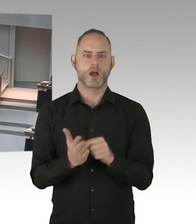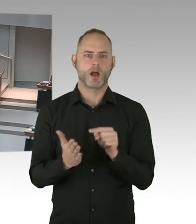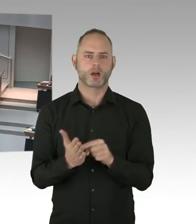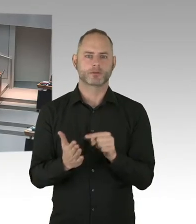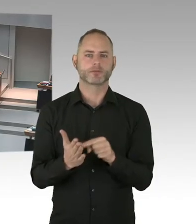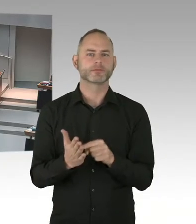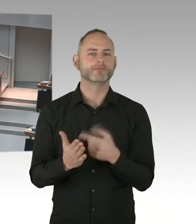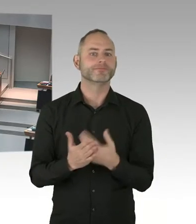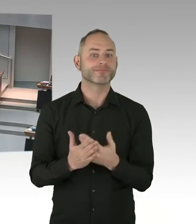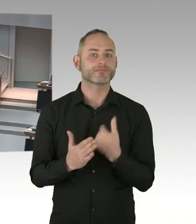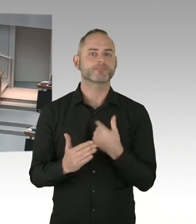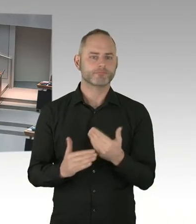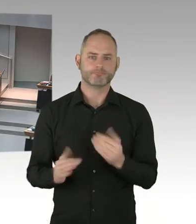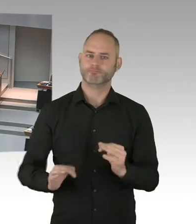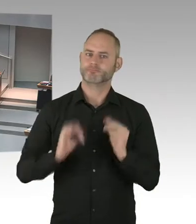der Fast-Track Cities erreicht, das ist doch mal eine gute Nachricht.